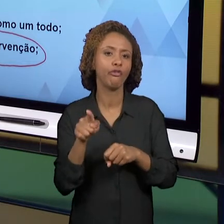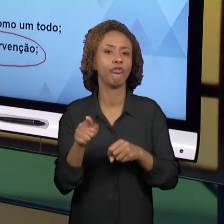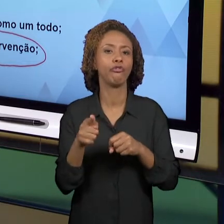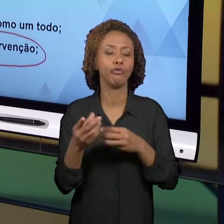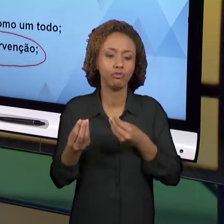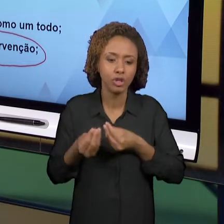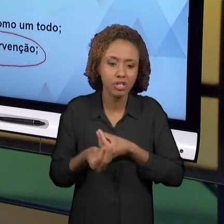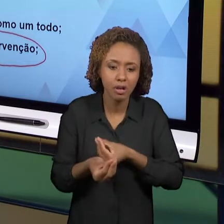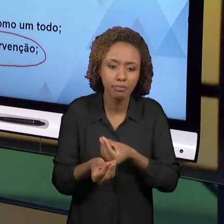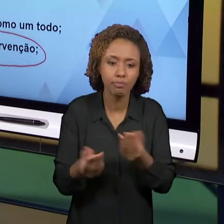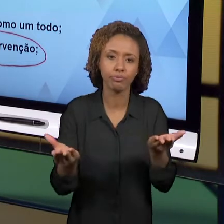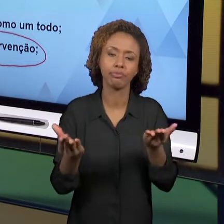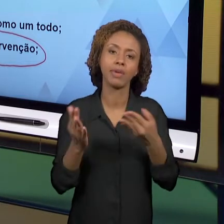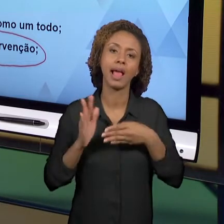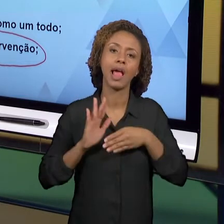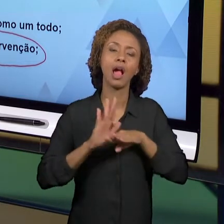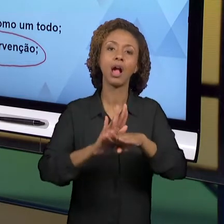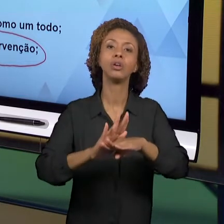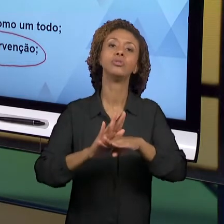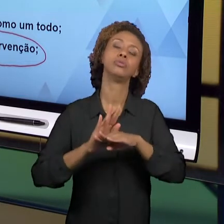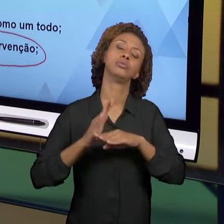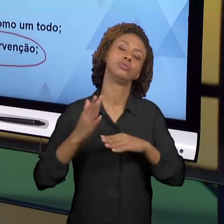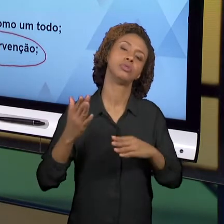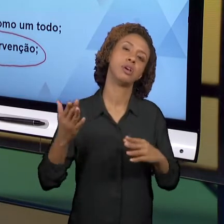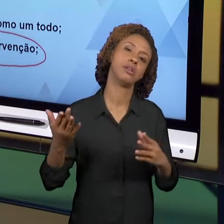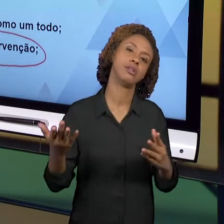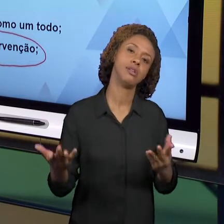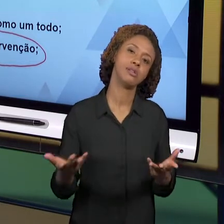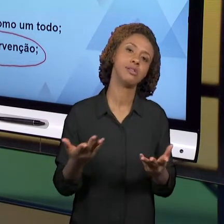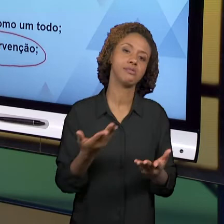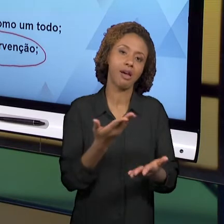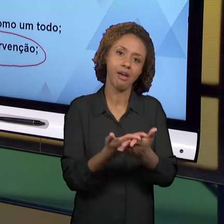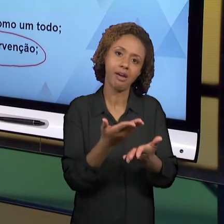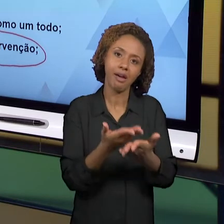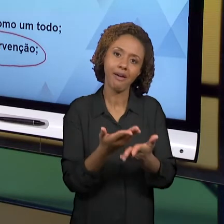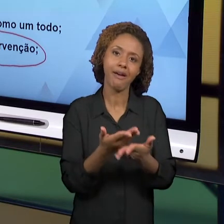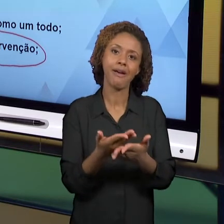DESSEM UM NOVO OLHAR, DESSEM UMA NOVA